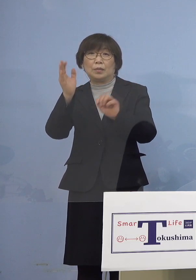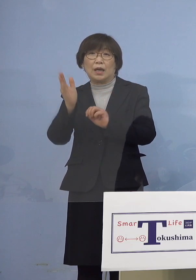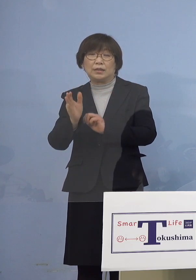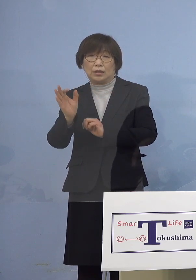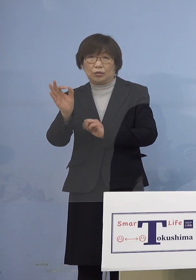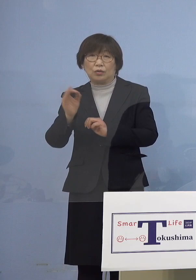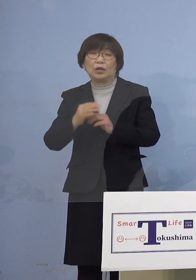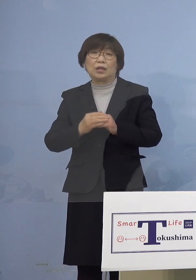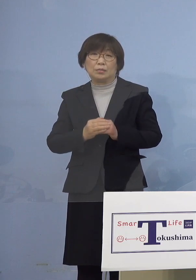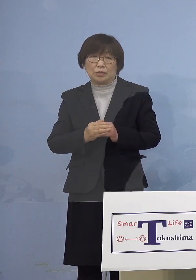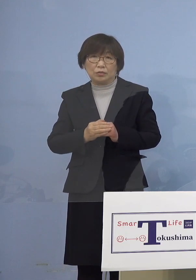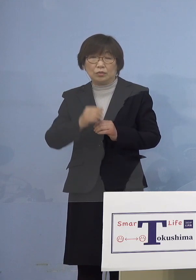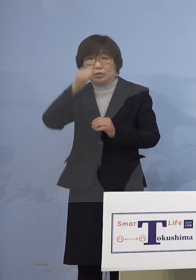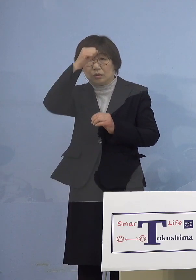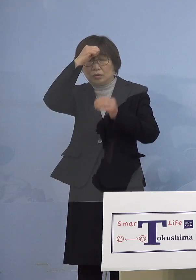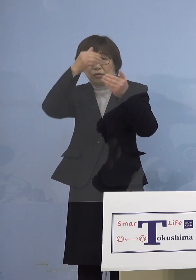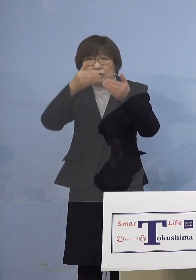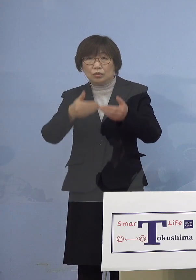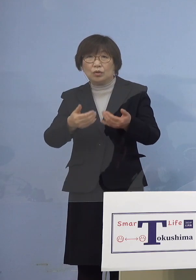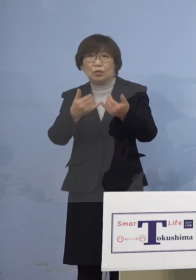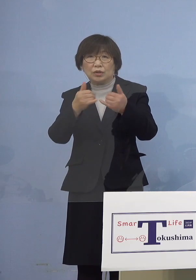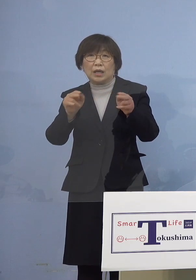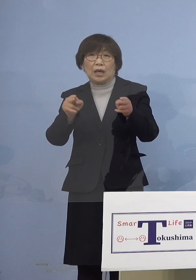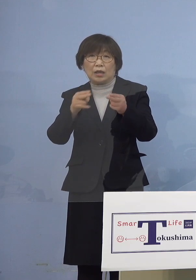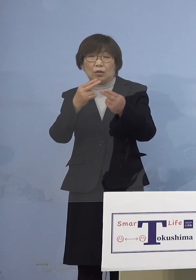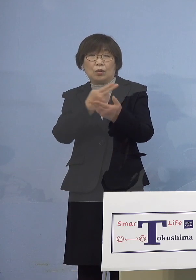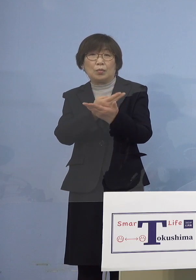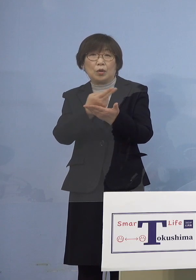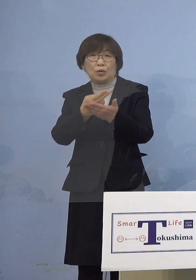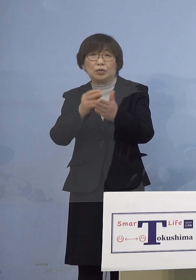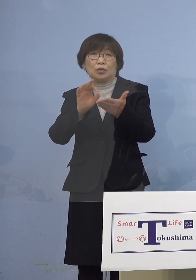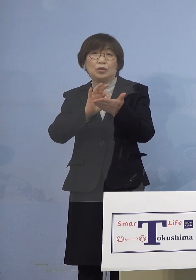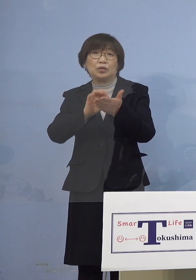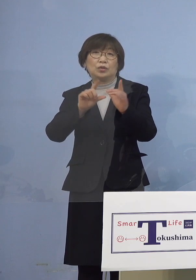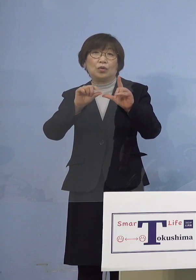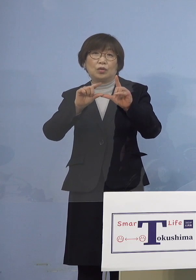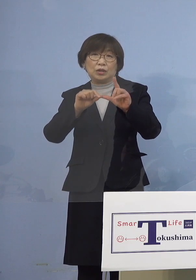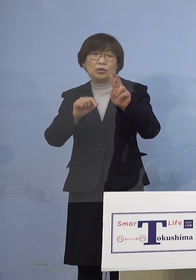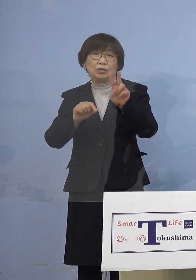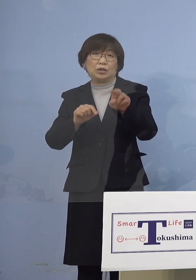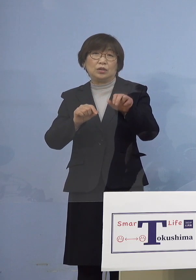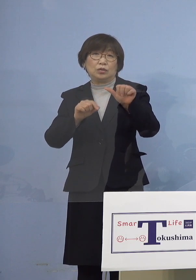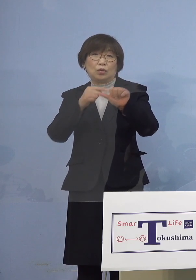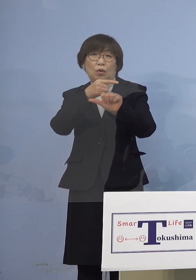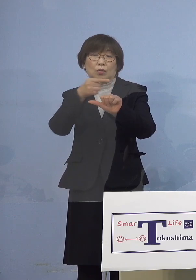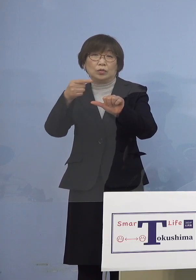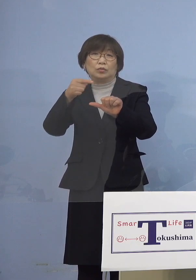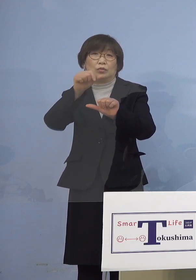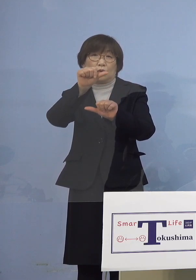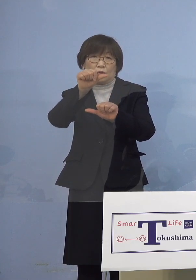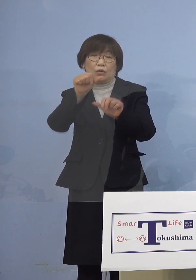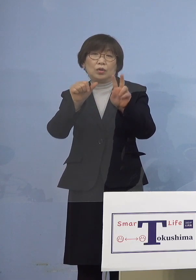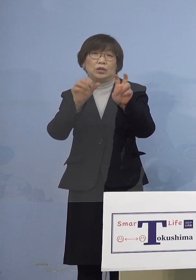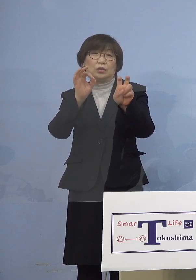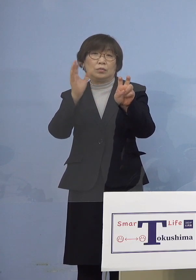重症者用病床の使用率25分の5 20パーセントとなります